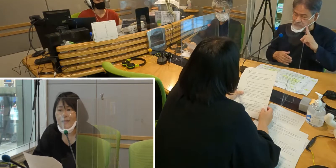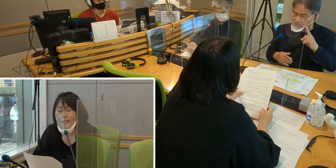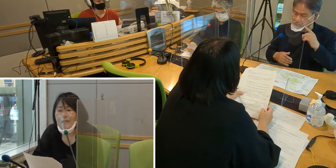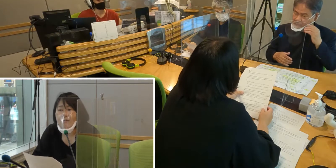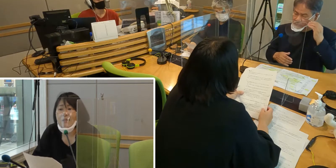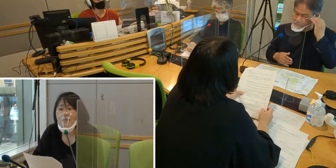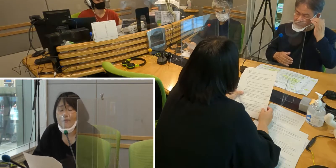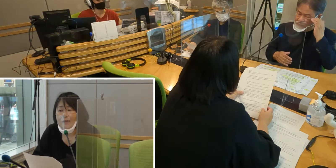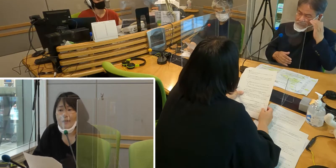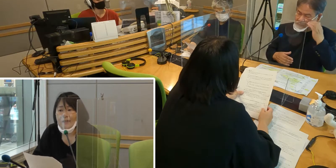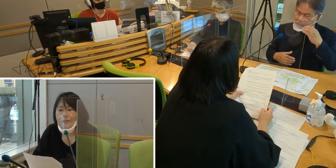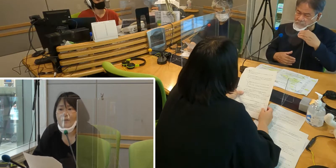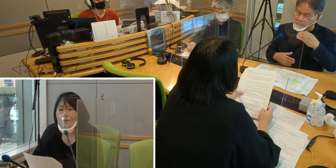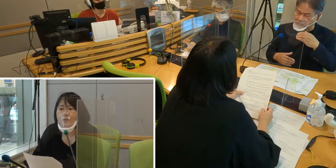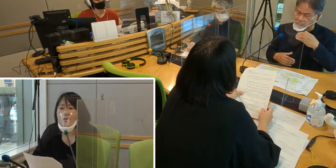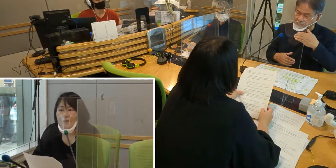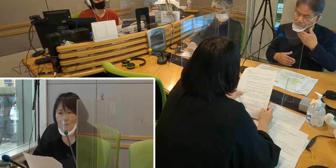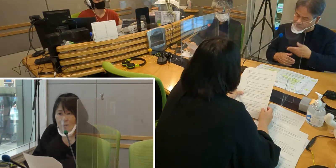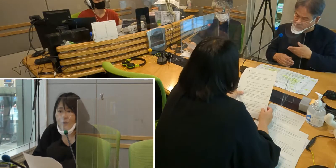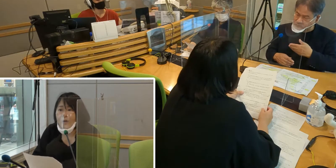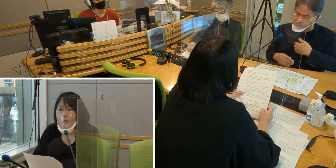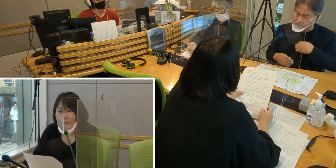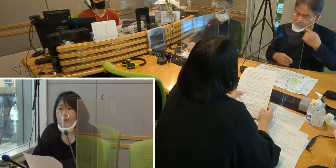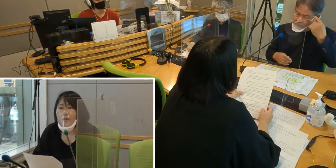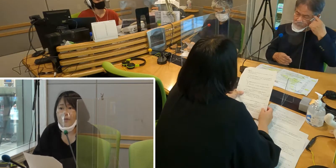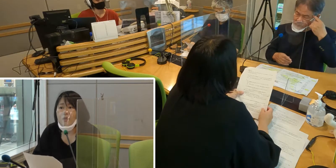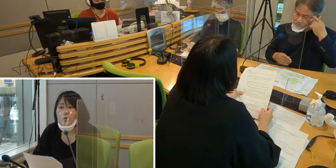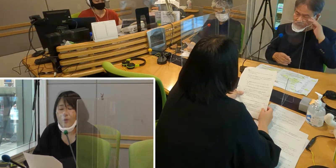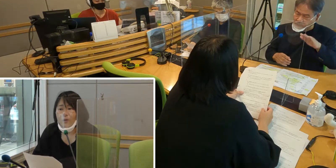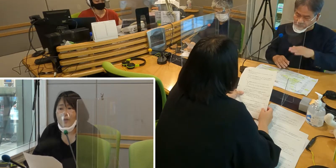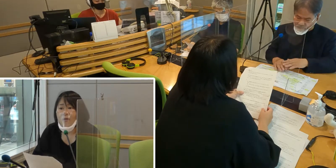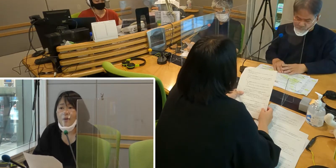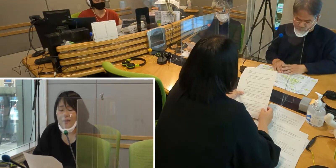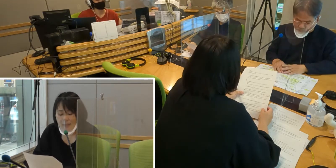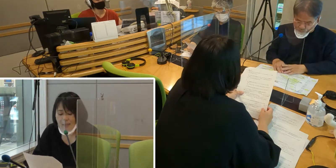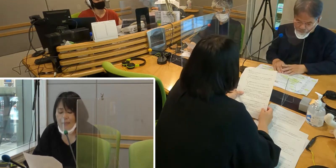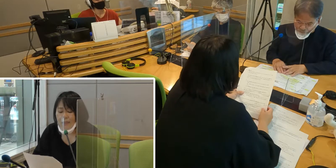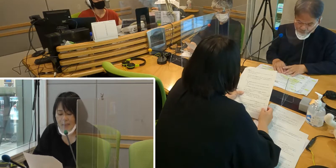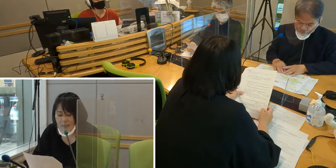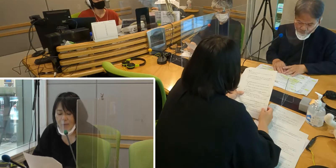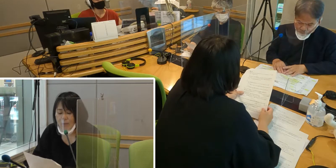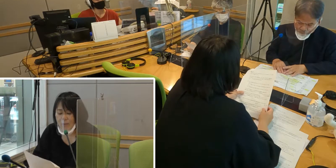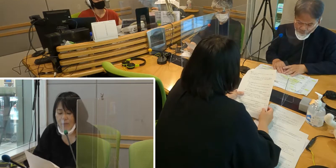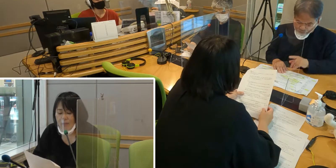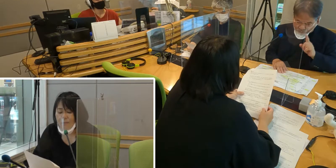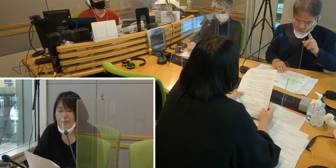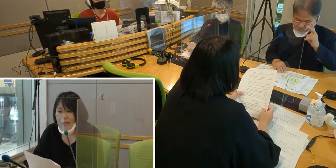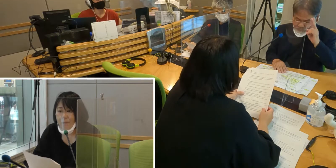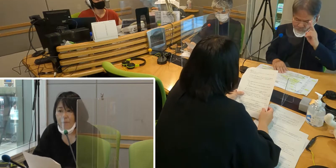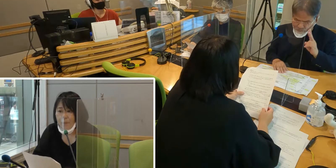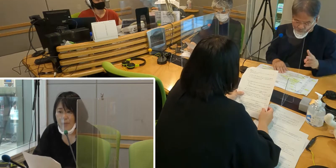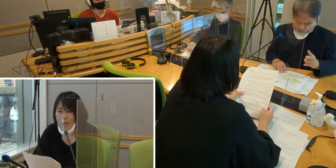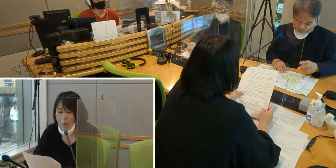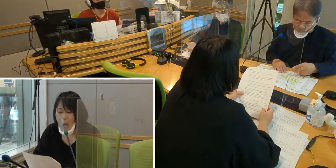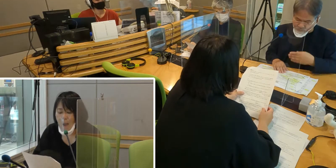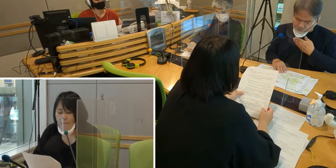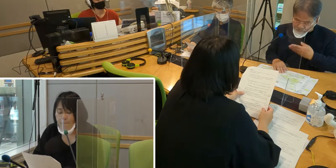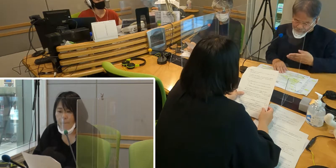しかし私は、何が起きたのだろう？ そういうことが分からずにいたということがありました